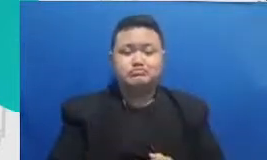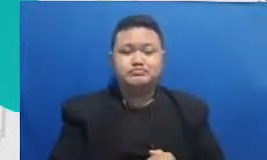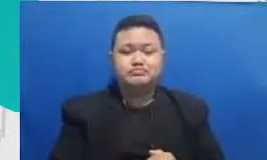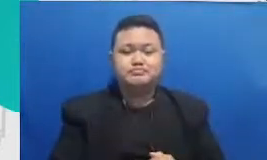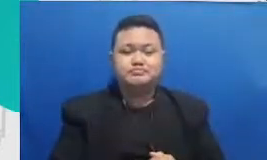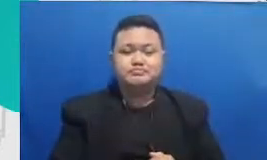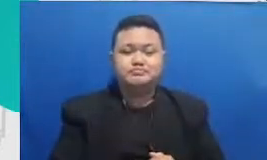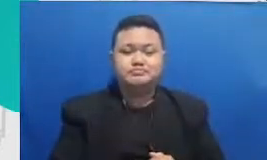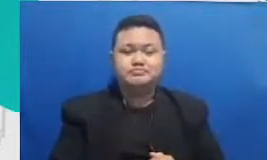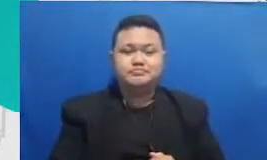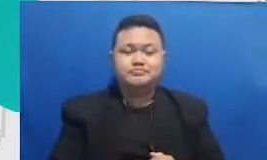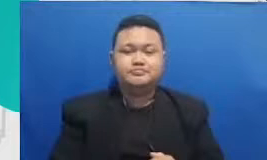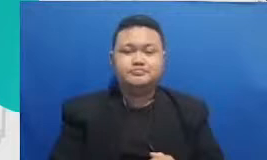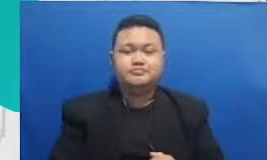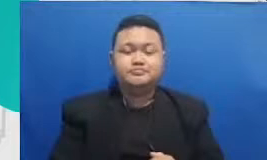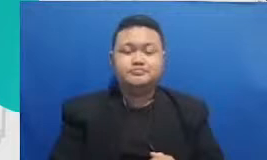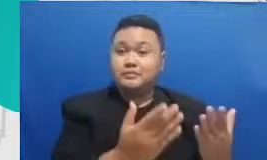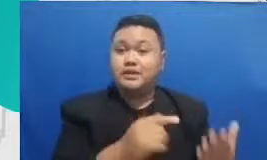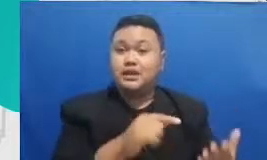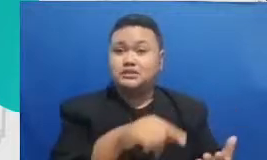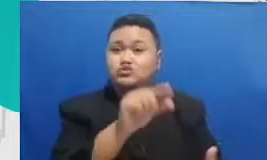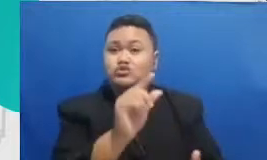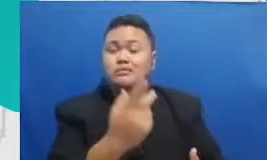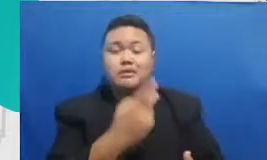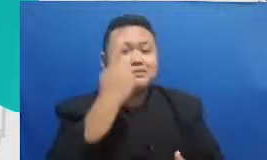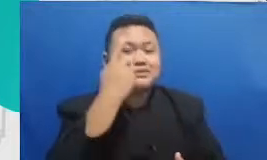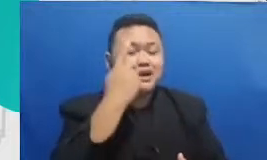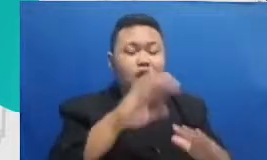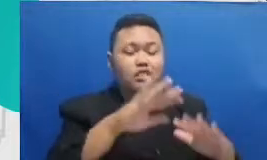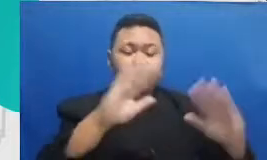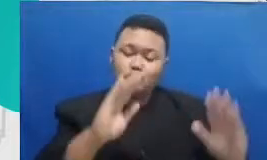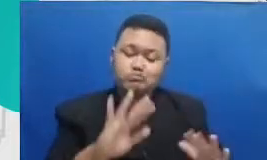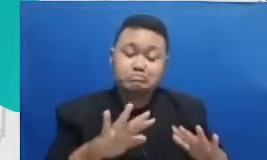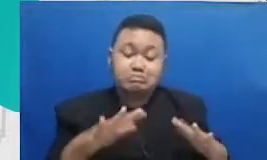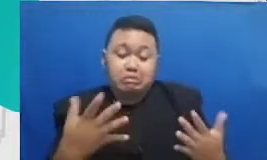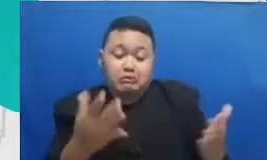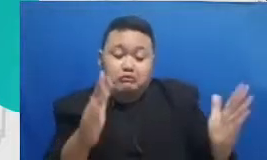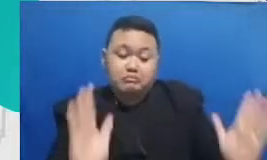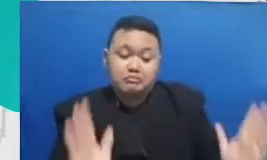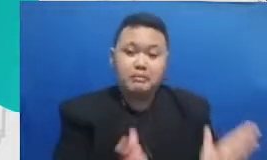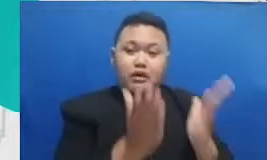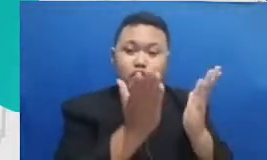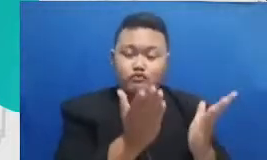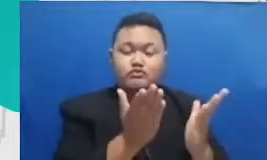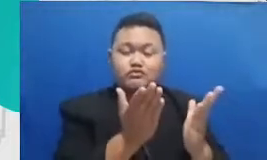atau membangun interaksi dengan antara murid dengan guru dan antara murid dengan murid